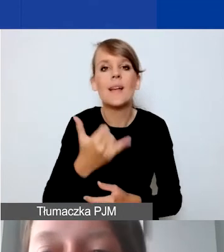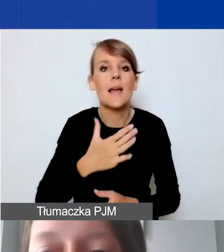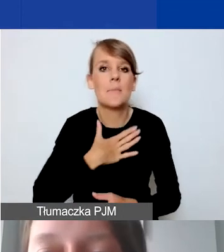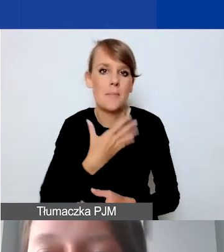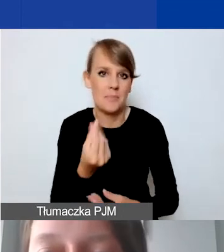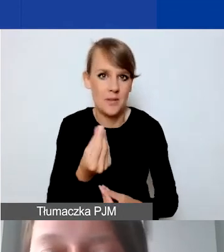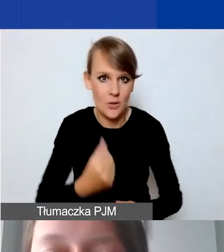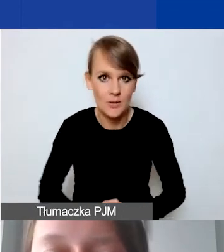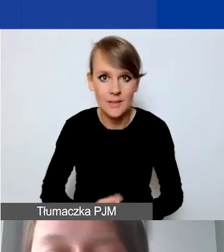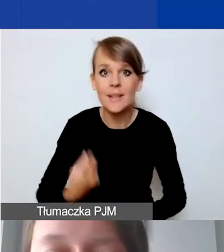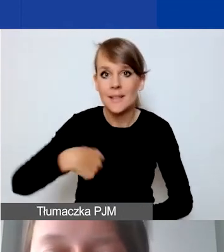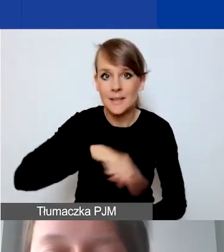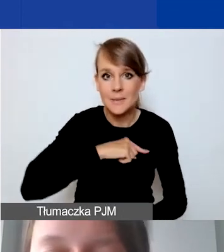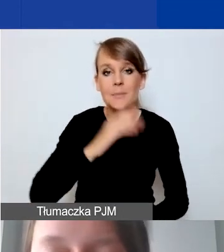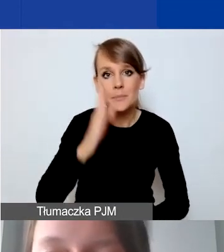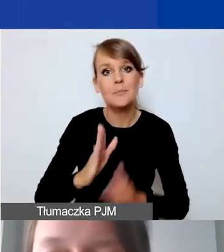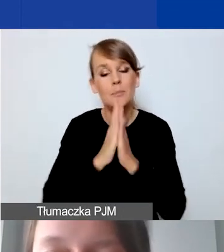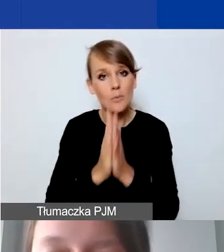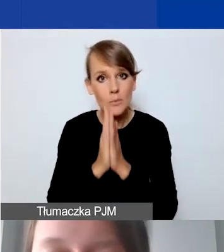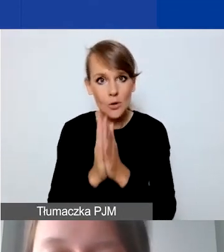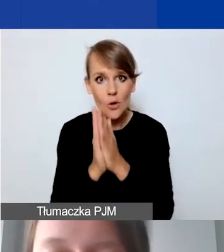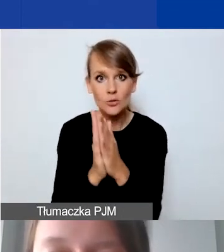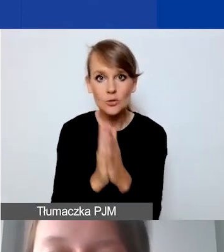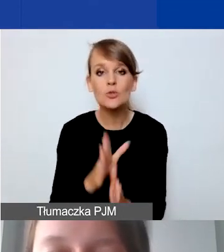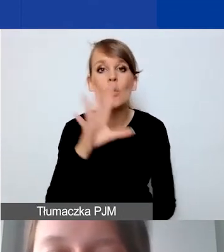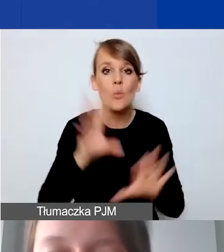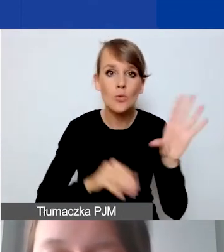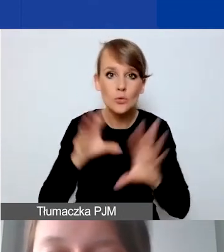Będziemy prosić państwa o to, żeby budżet został skalkulowany